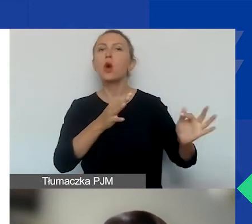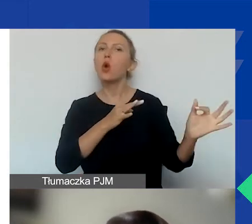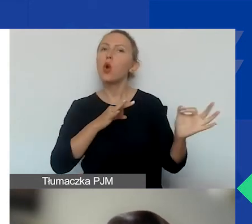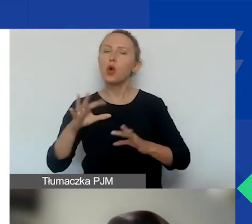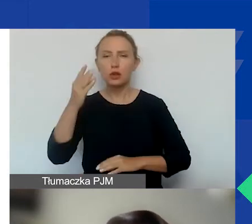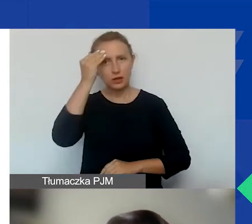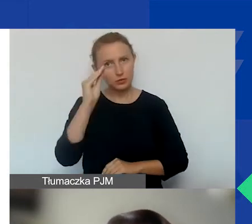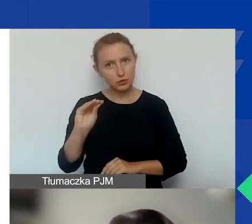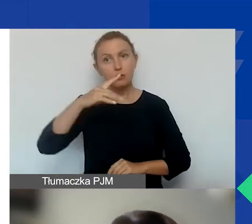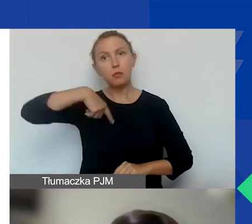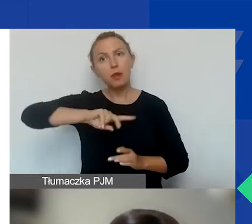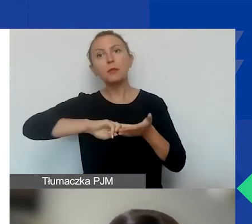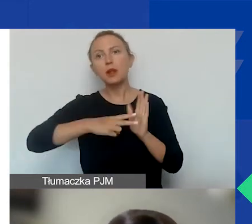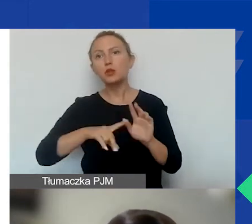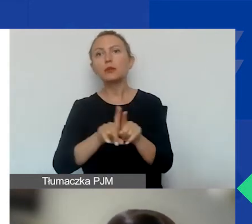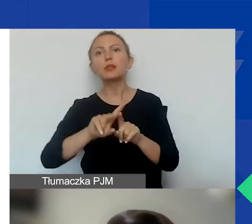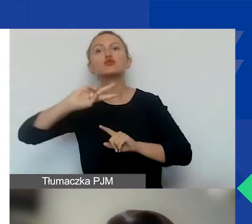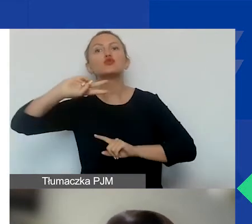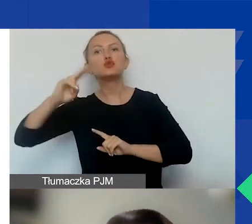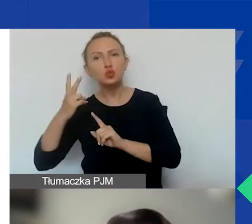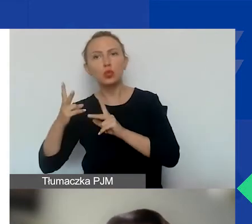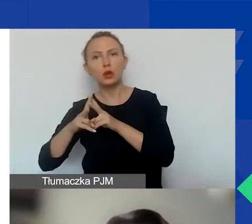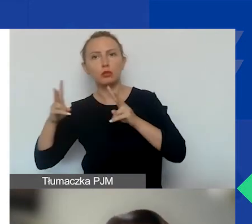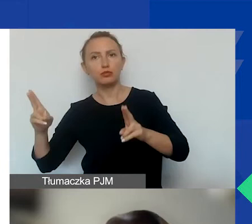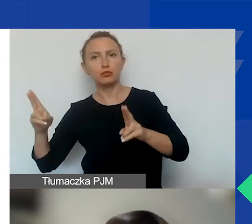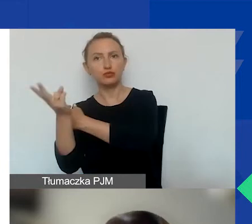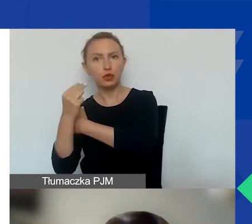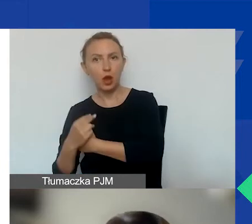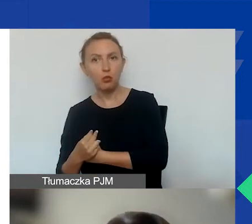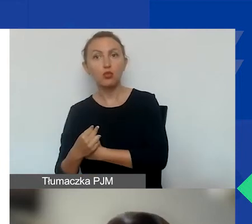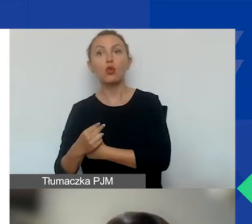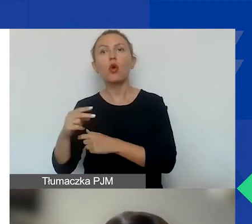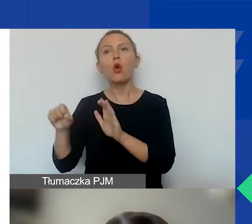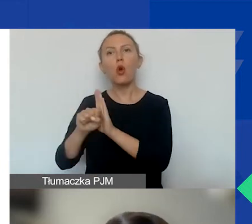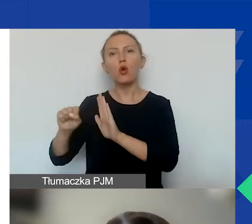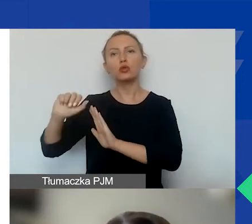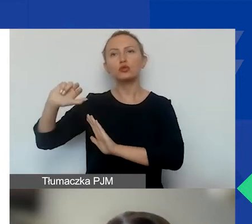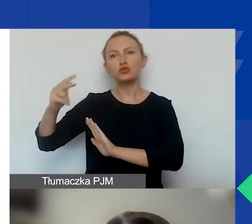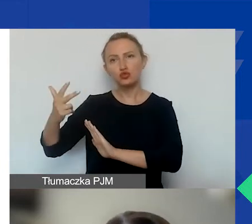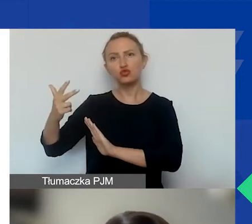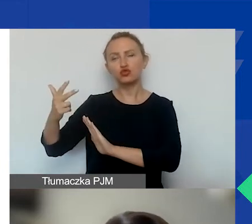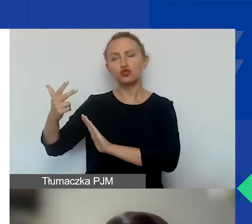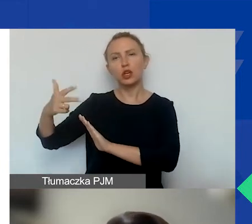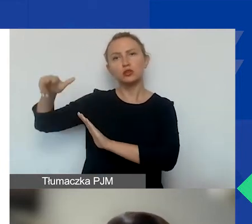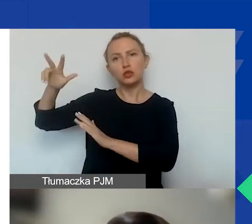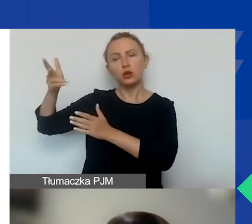że planujemy również drugą turę tego naboru, zaczynając od trzeciego kwartału 2022 roku